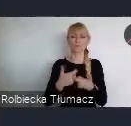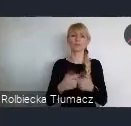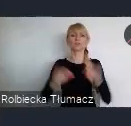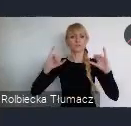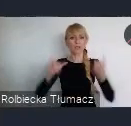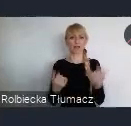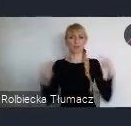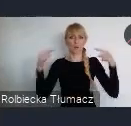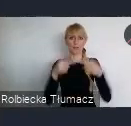I jak zmieniać ten świat.